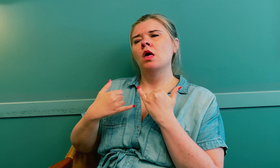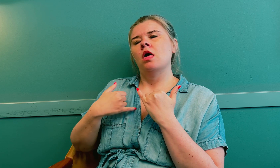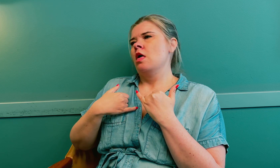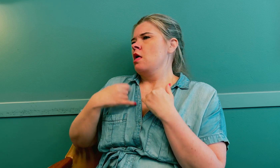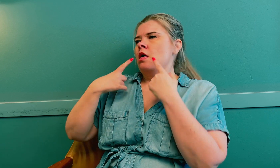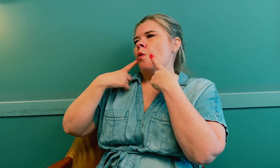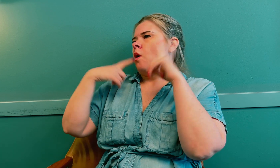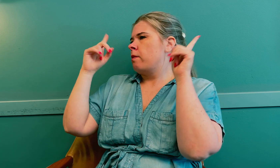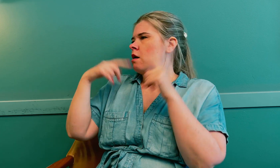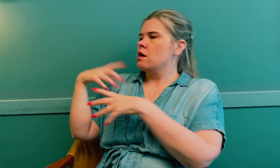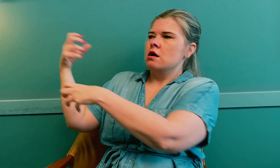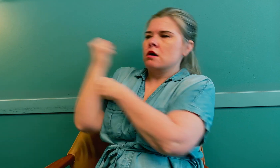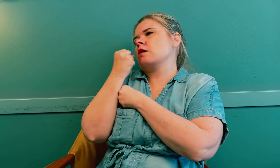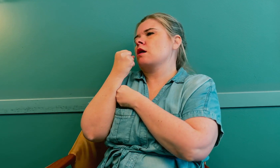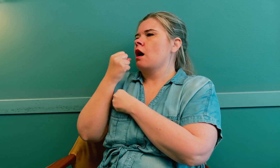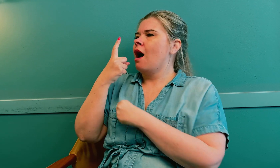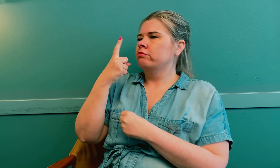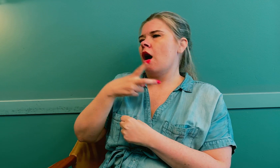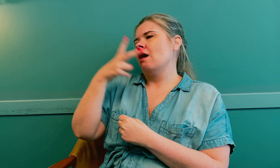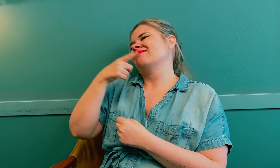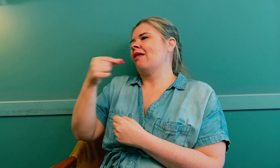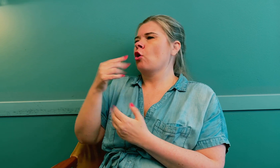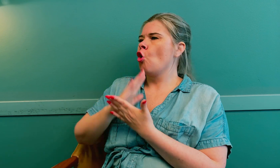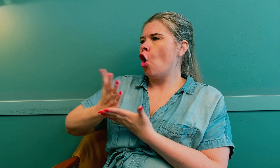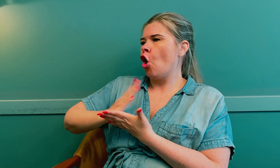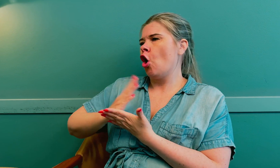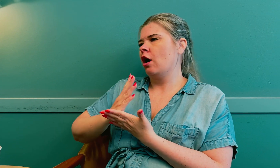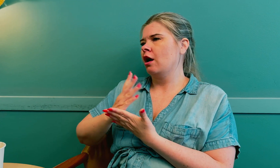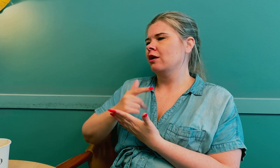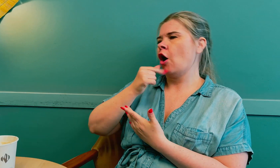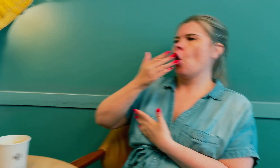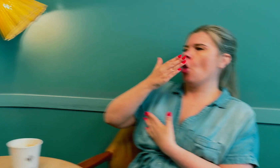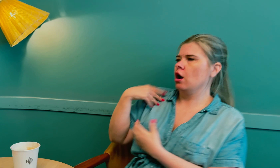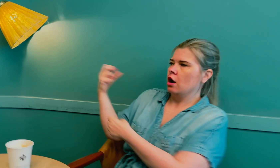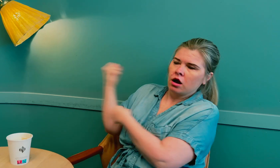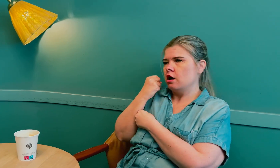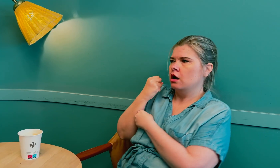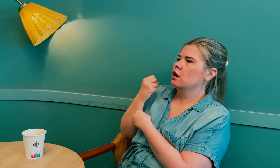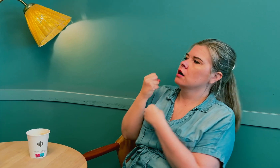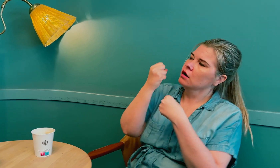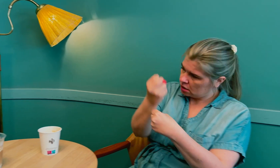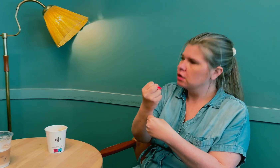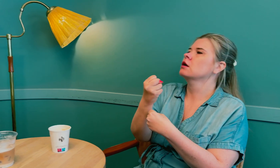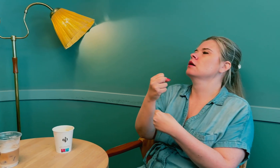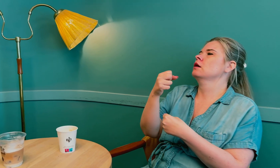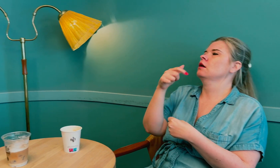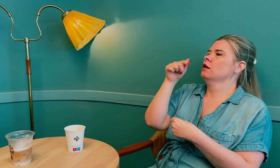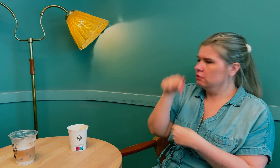Til slutt ga jeg opp og tok med meg en annen tolk som jeg kjenner godt til legen.